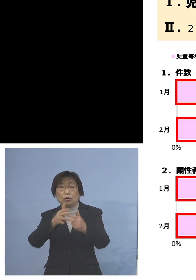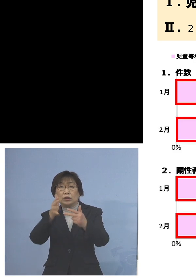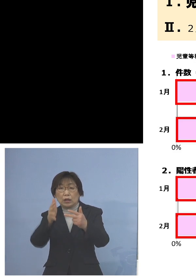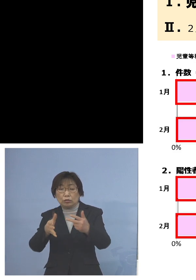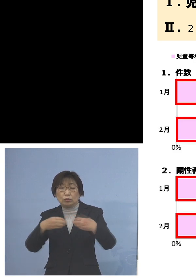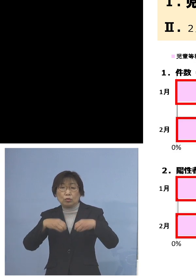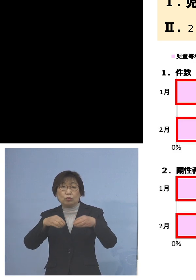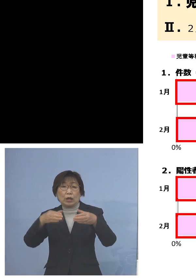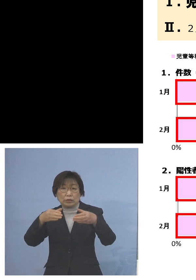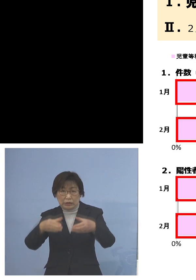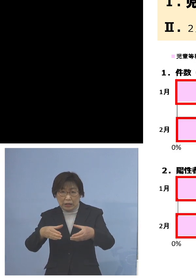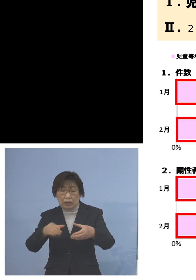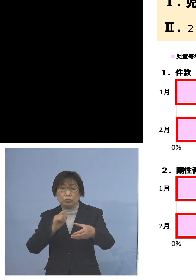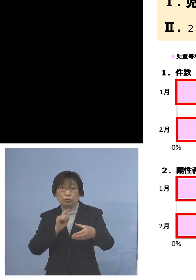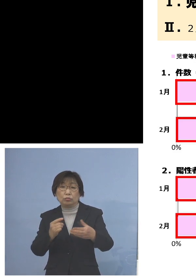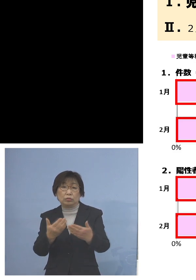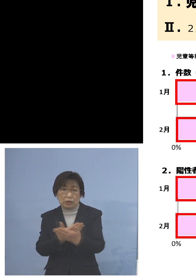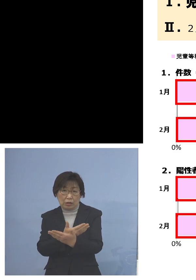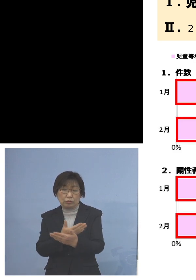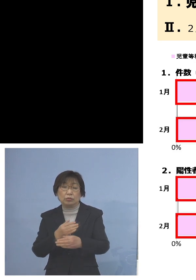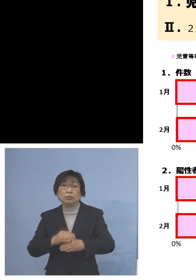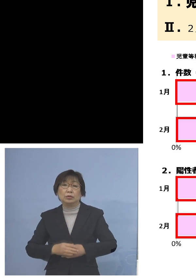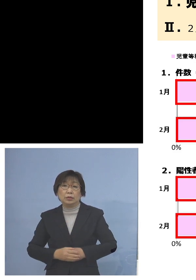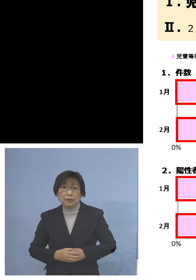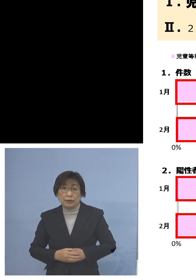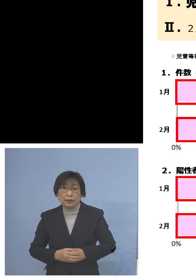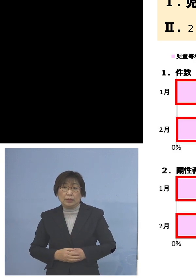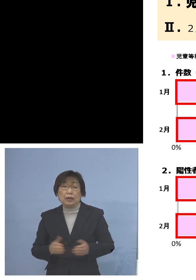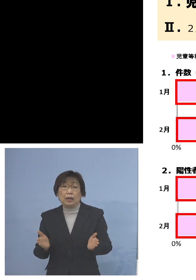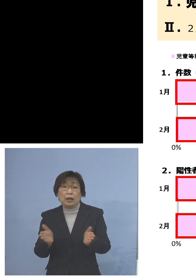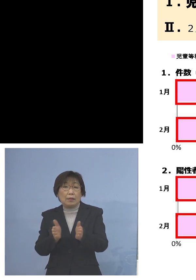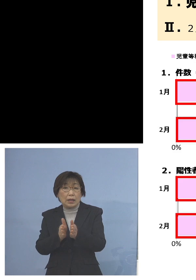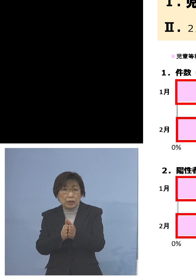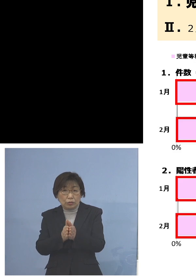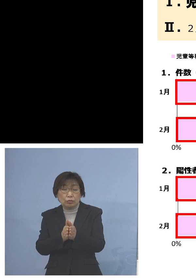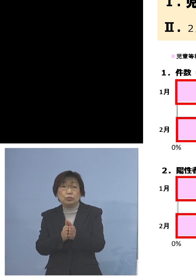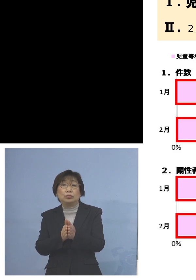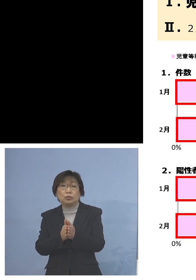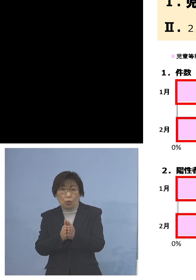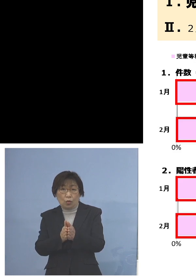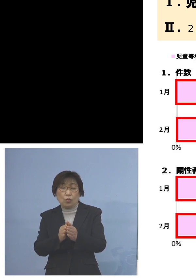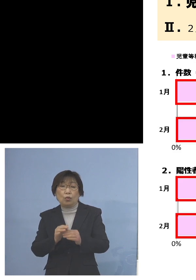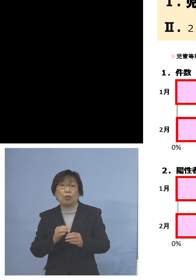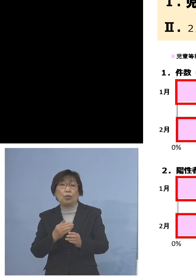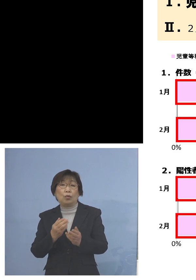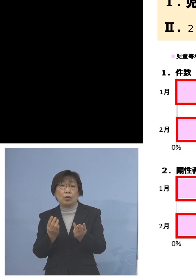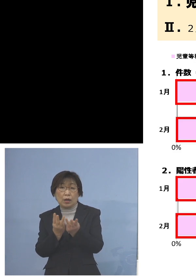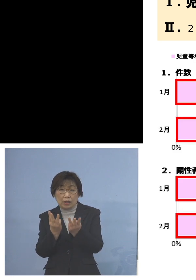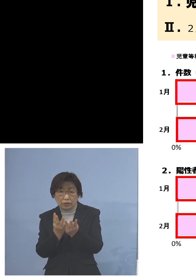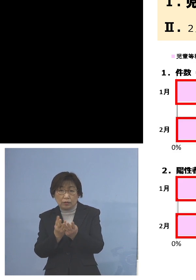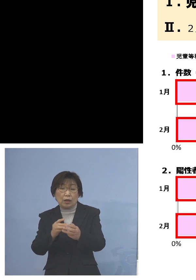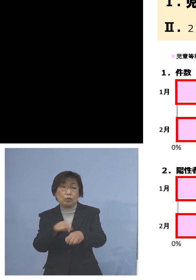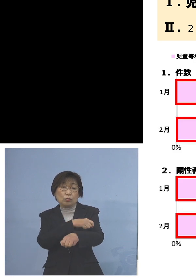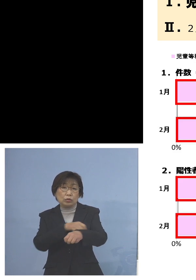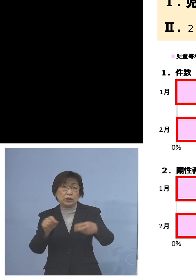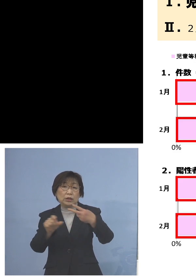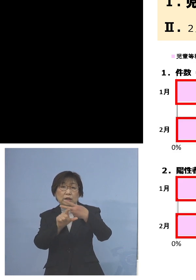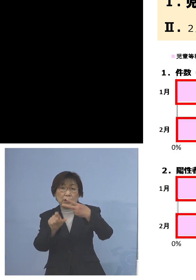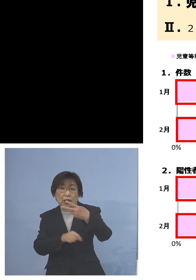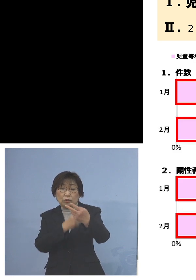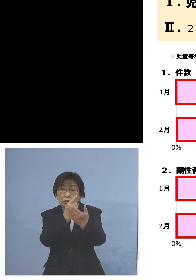ということで、これを合わせますと 特に2月だけを見ていただくだけでも